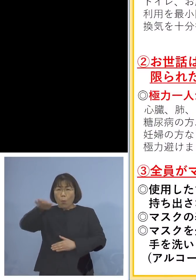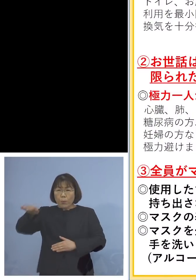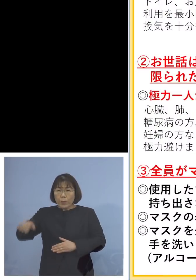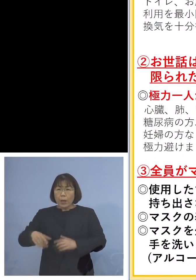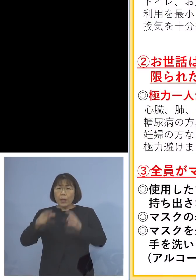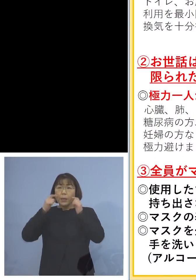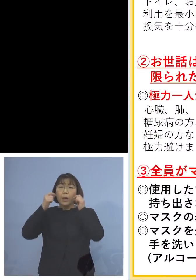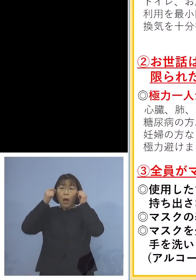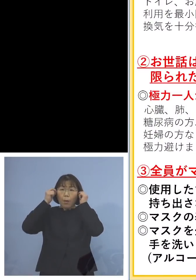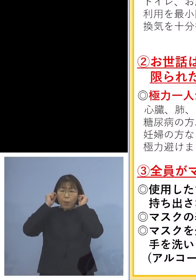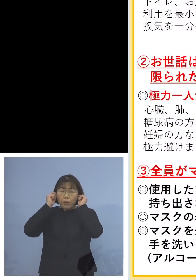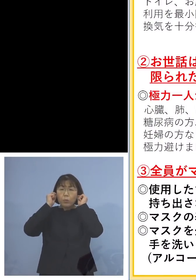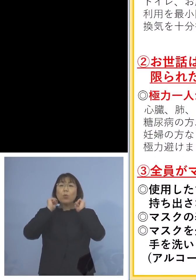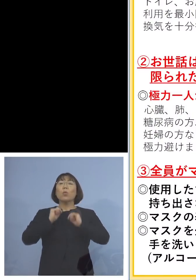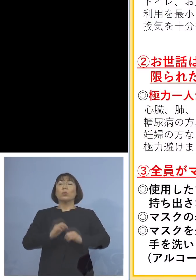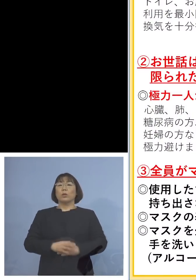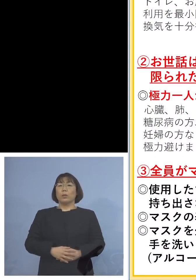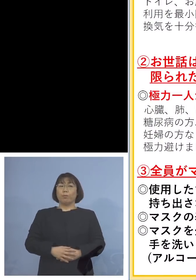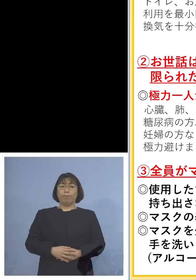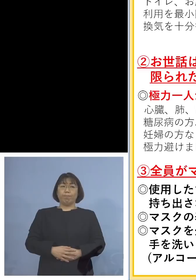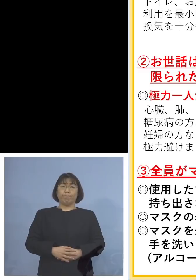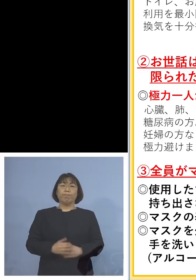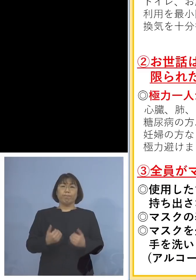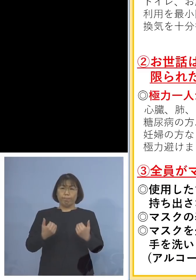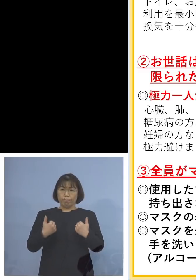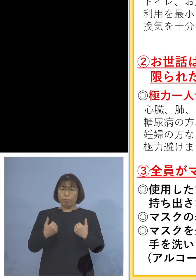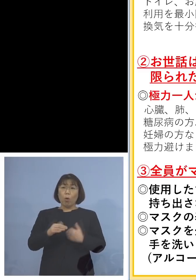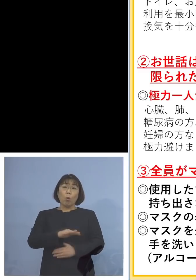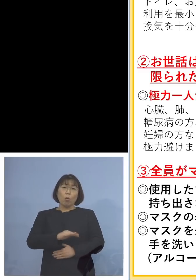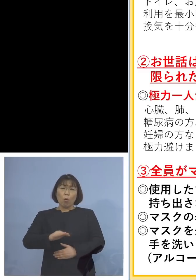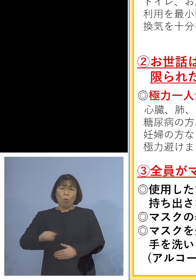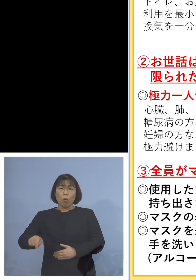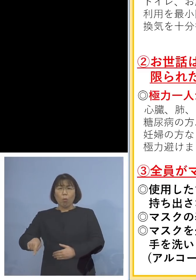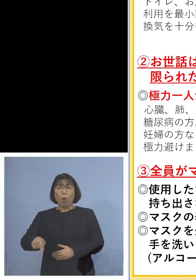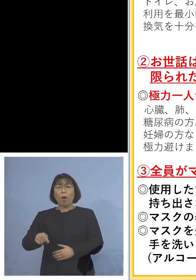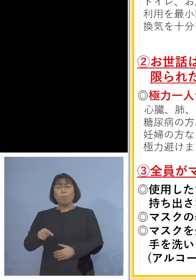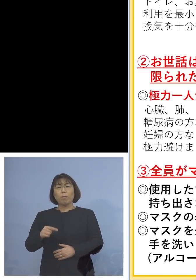着けていただくと 児童の方はなかなか難しい